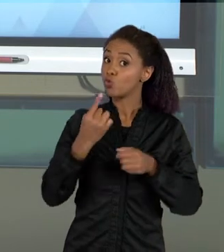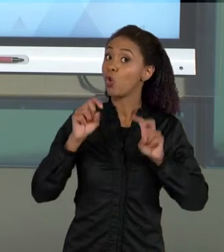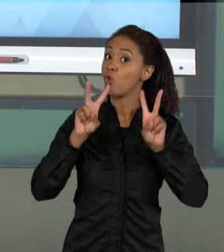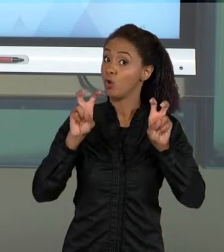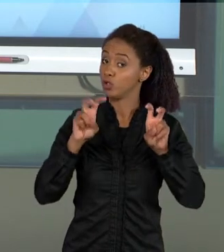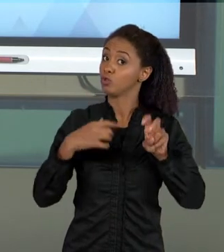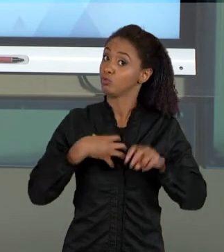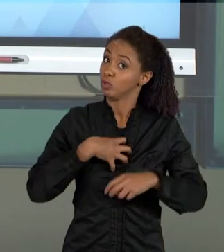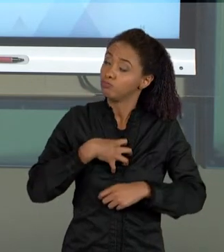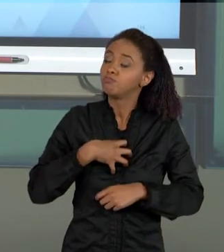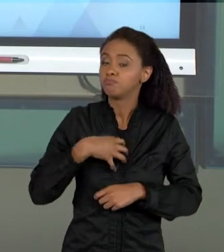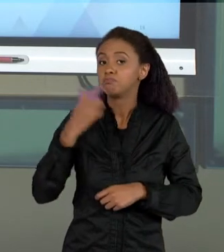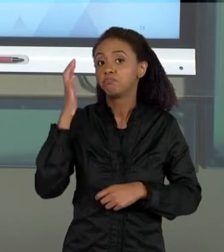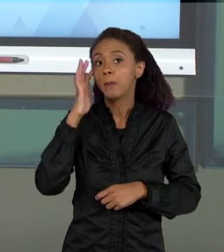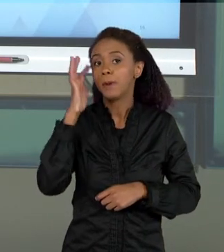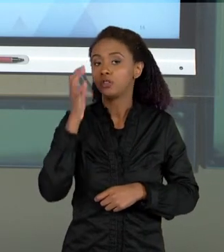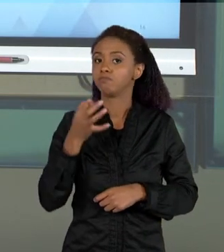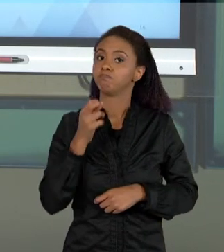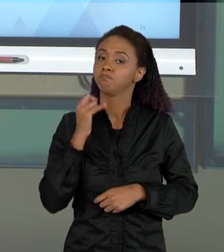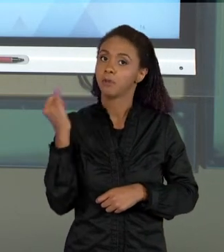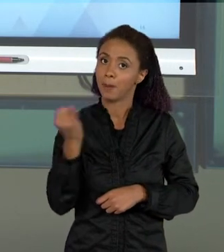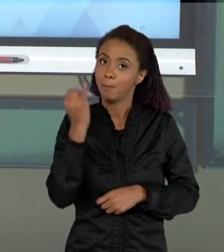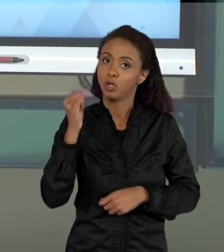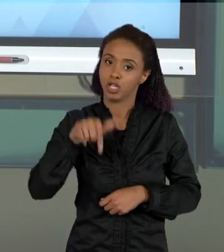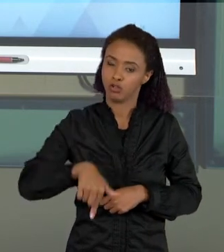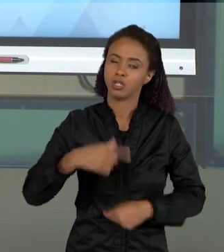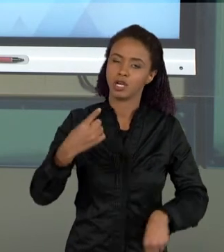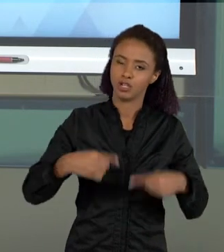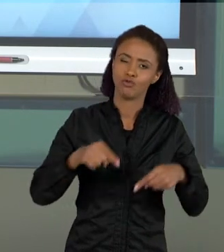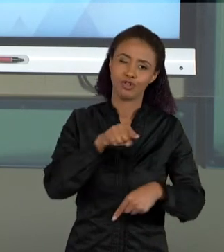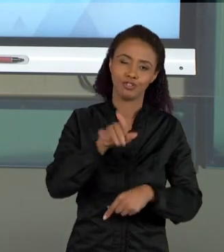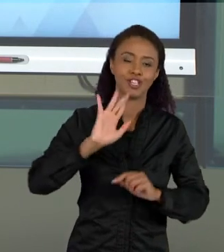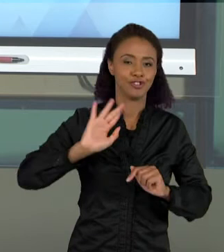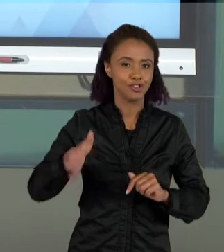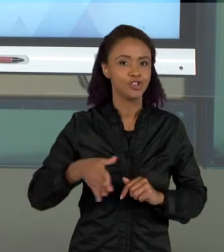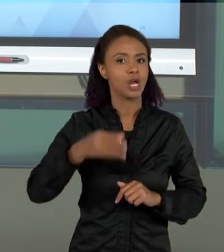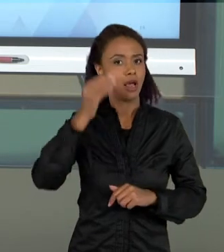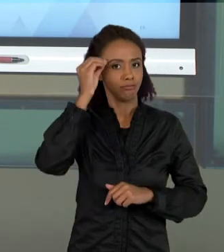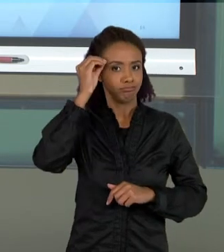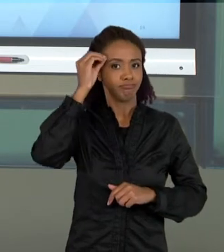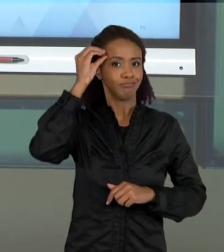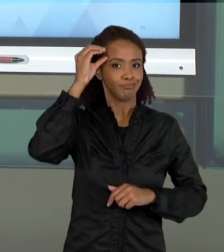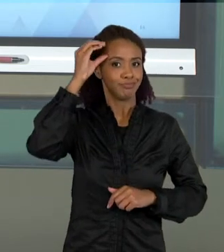DISCUTIR AGORA QUE VOCÊ JÁ TEM UM REPERTÓRIO INTERESSANTE DE METODOLOGIA